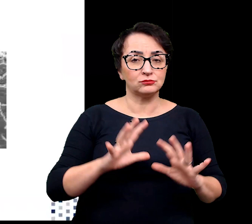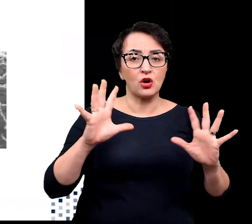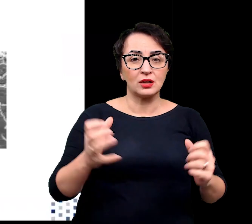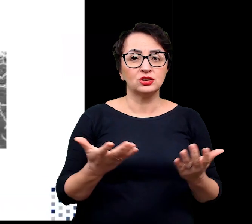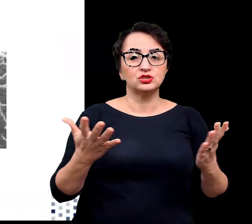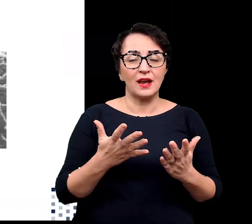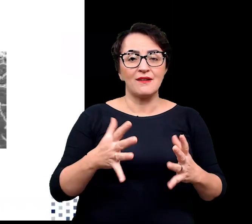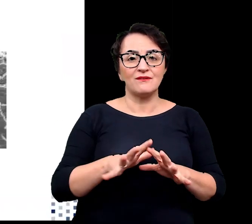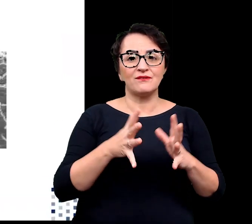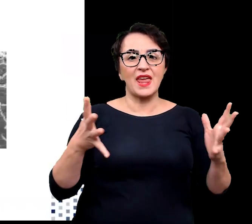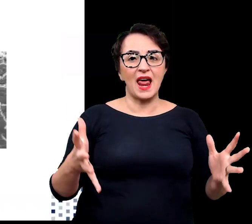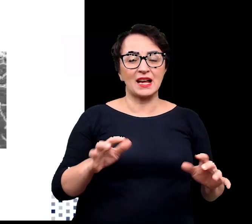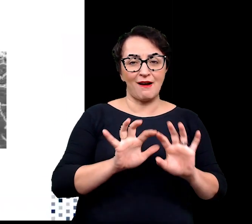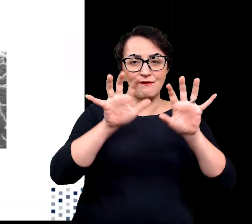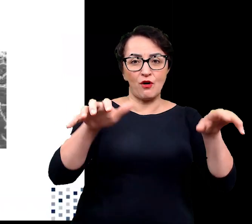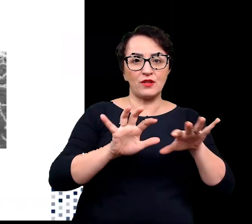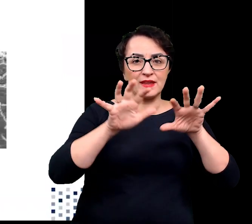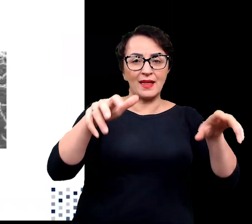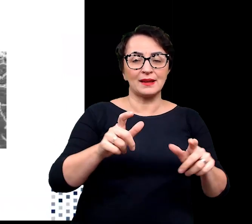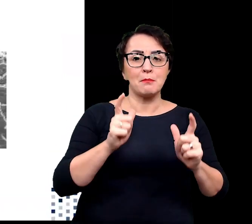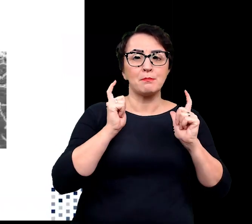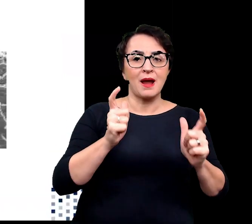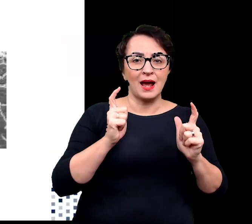odkryta w rejonie Wielkiej Fontanny w Parku Narodowym Yellowstone.